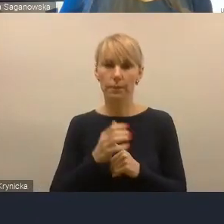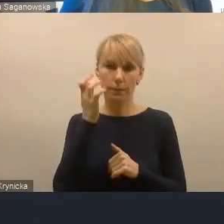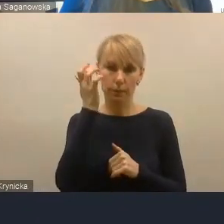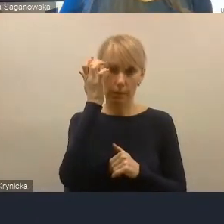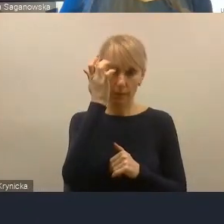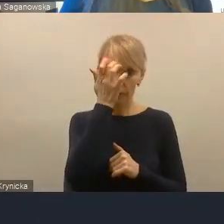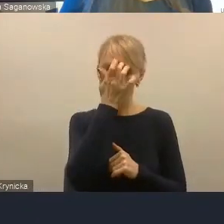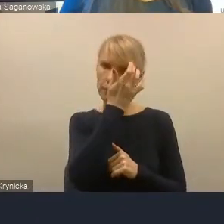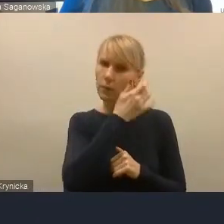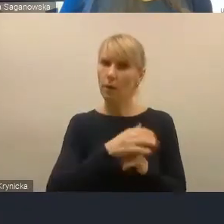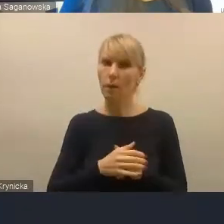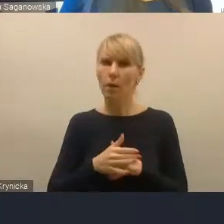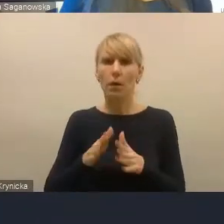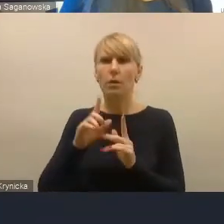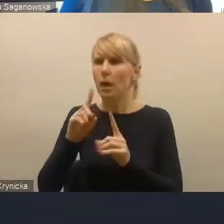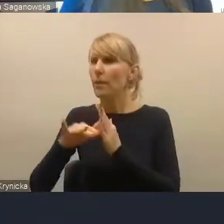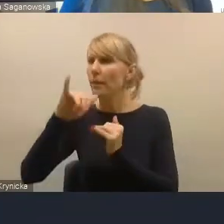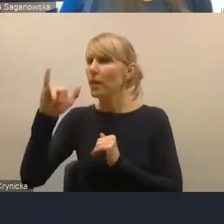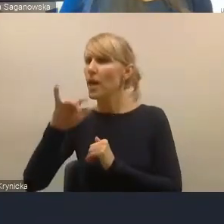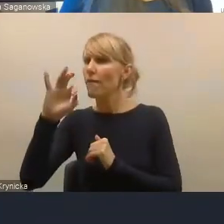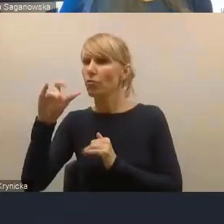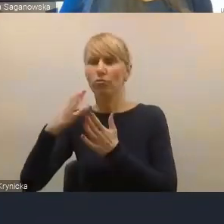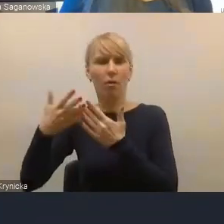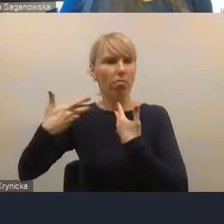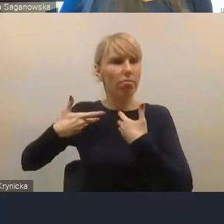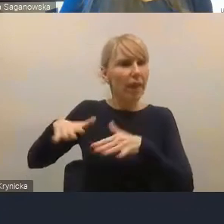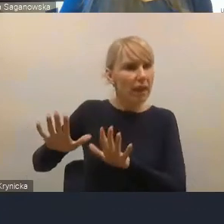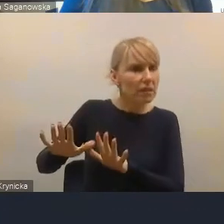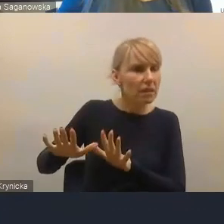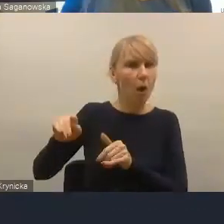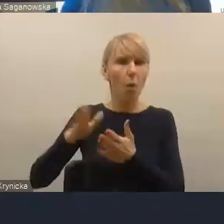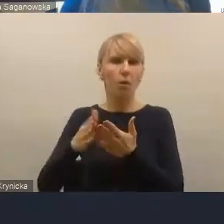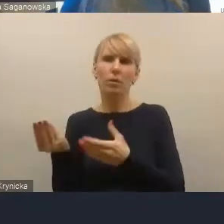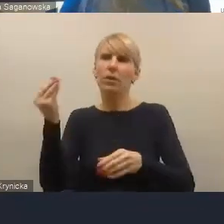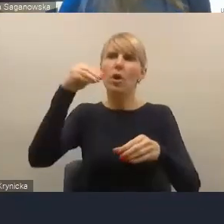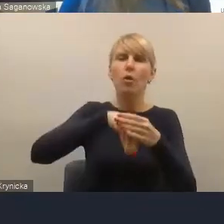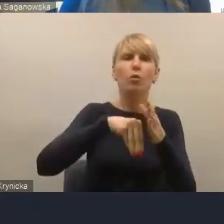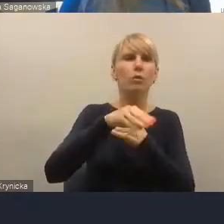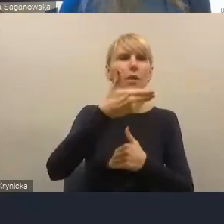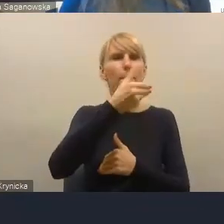ale nie chciało być i ostatecznie nie jest członkiem metropolii górnośląsko-zagłębiowskiej